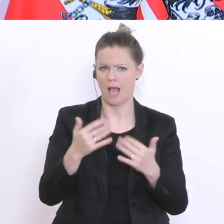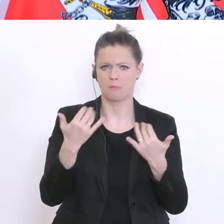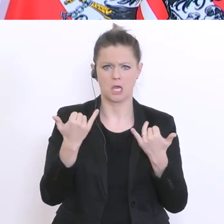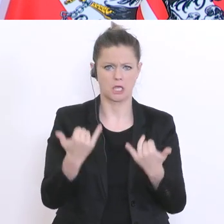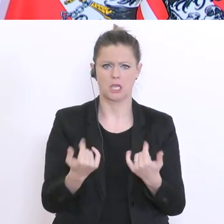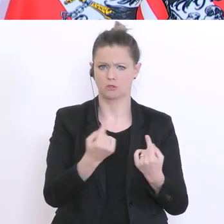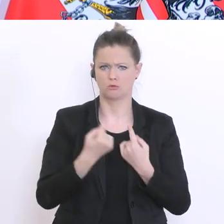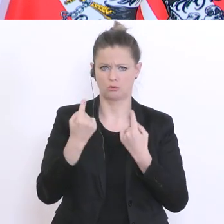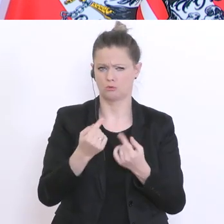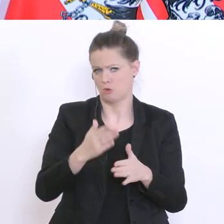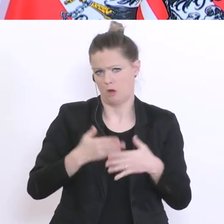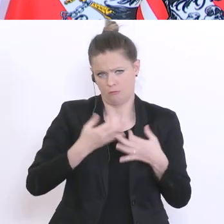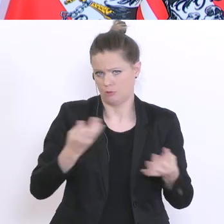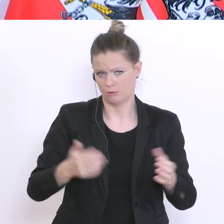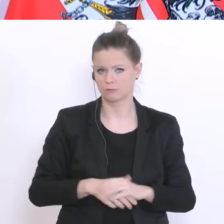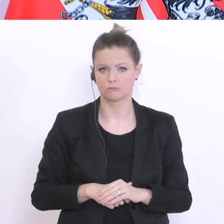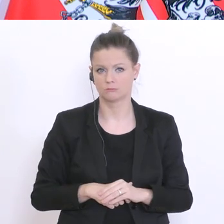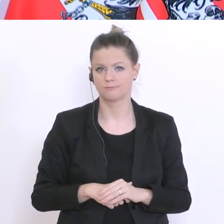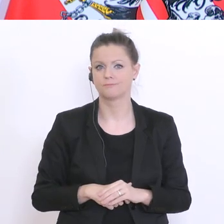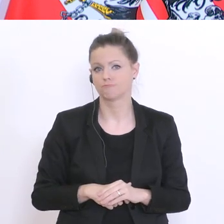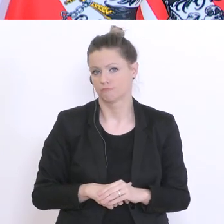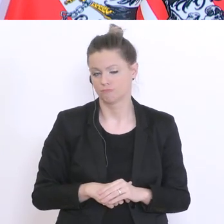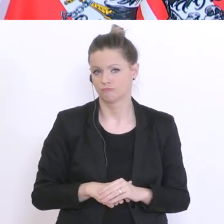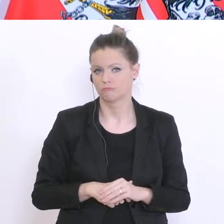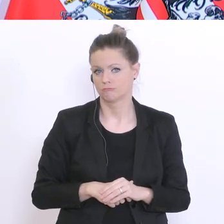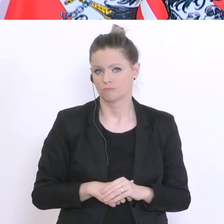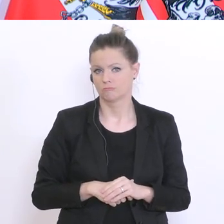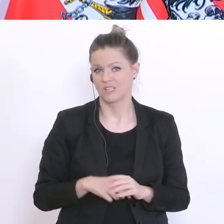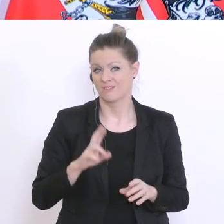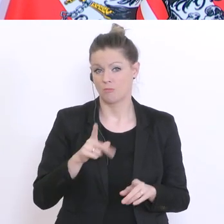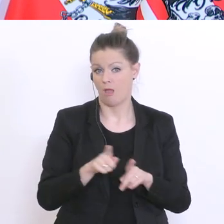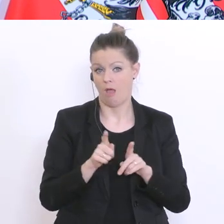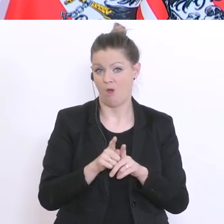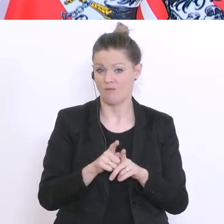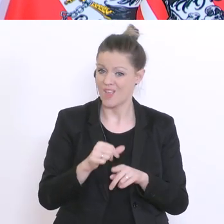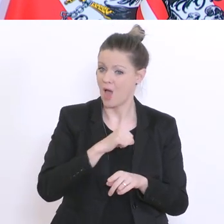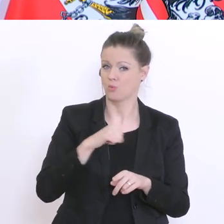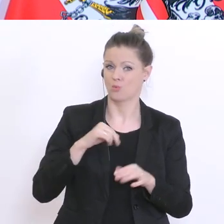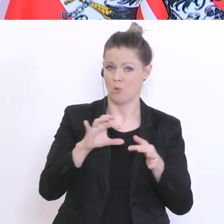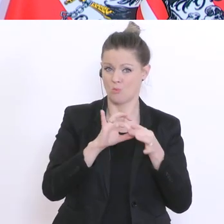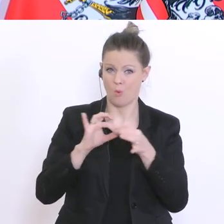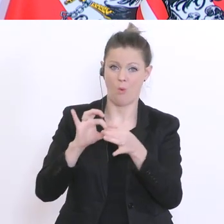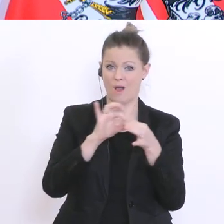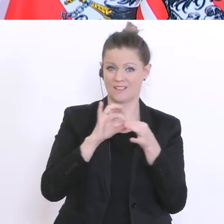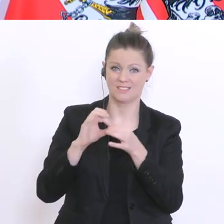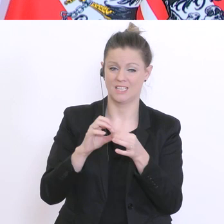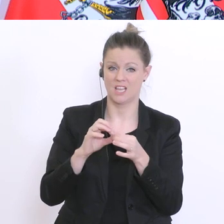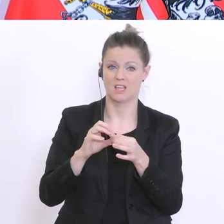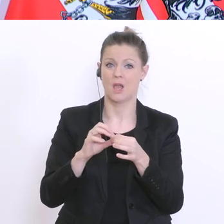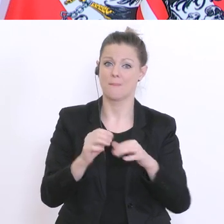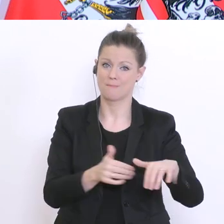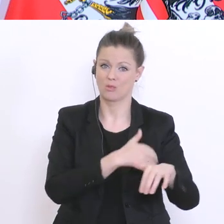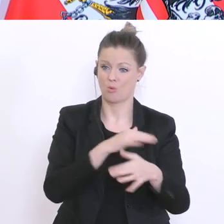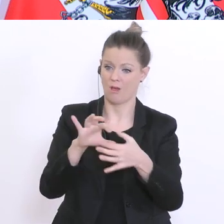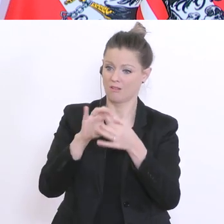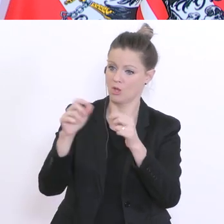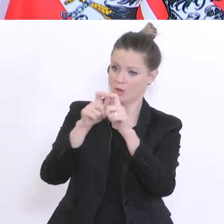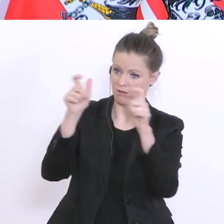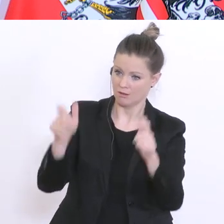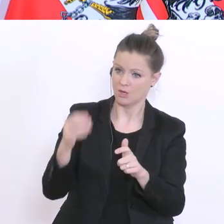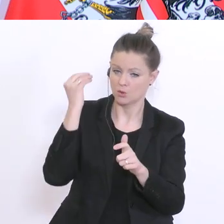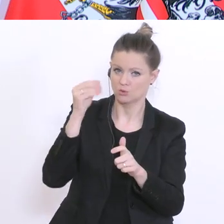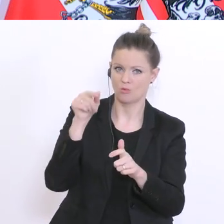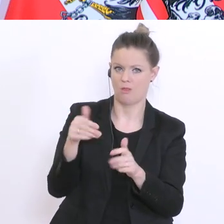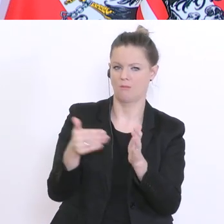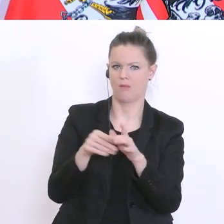weiterhilft. Weil auch eine vollkommen autonom organisierte Matura müsste Organisation haben